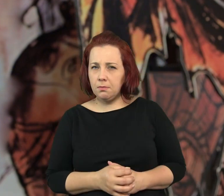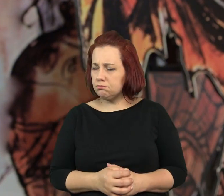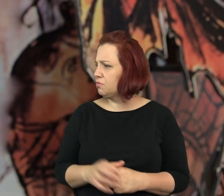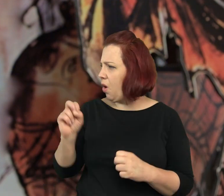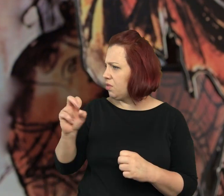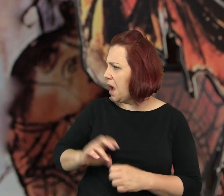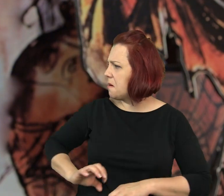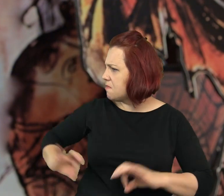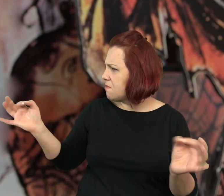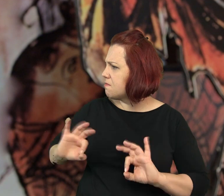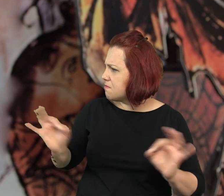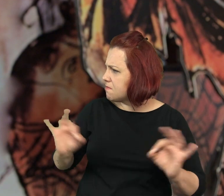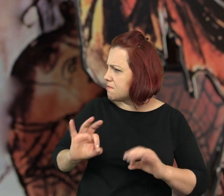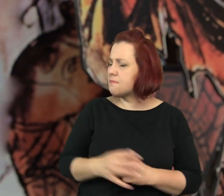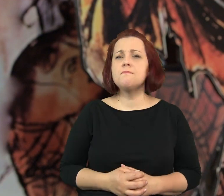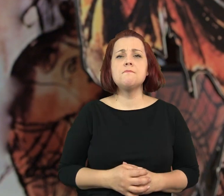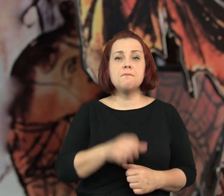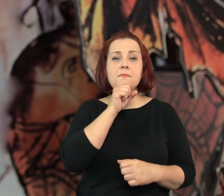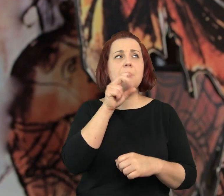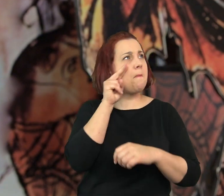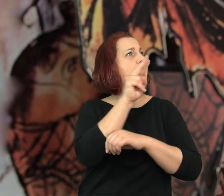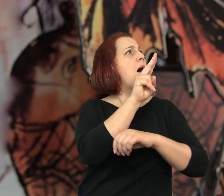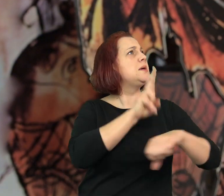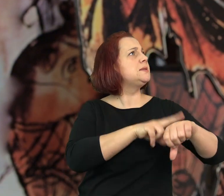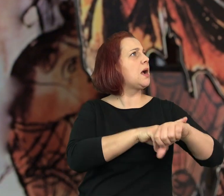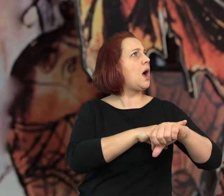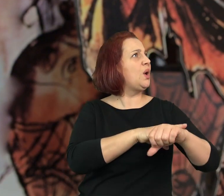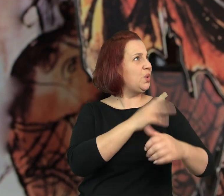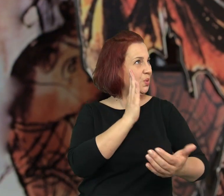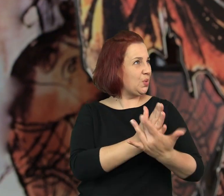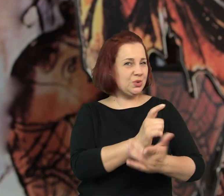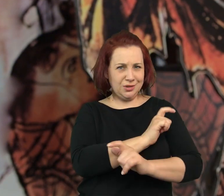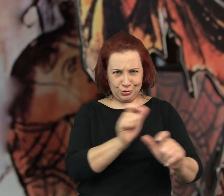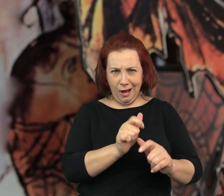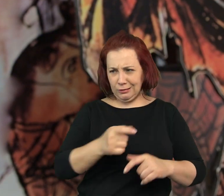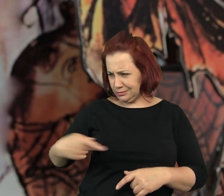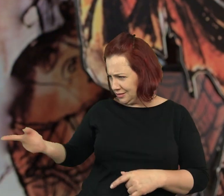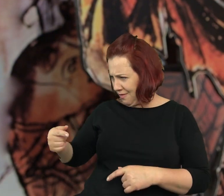Paskudne - powiedziałem. Ano, paskudne - babcia spojrzała na zegar.